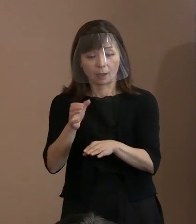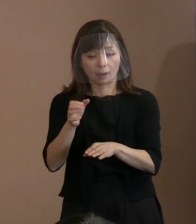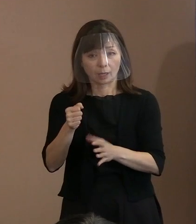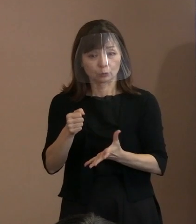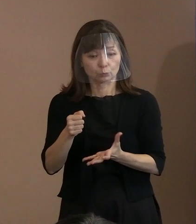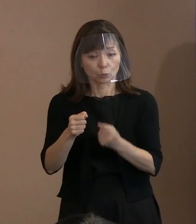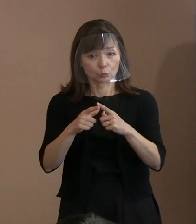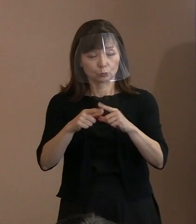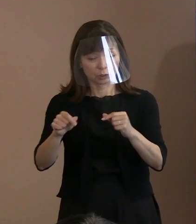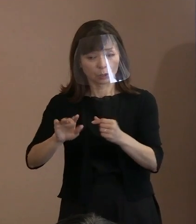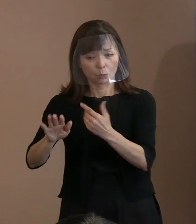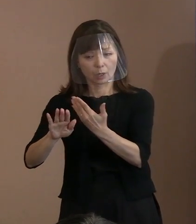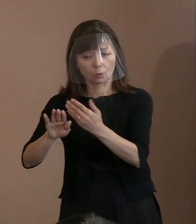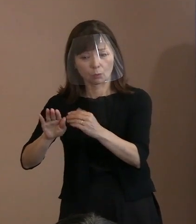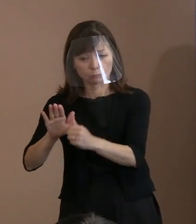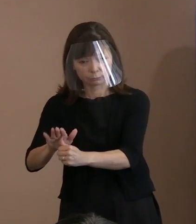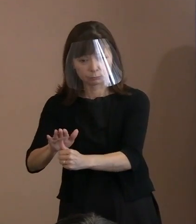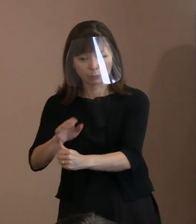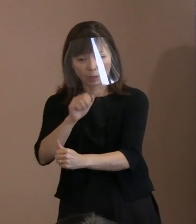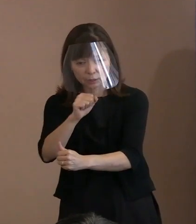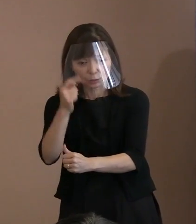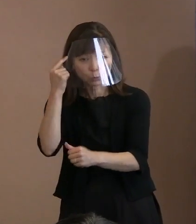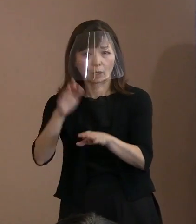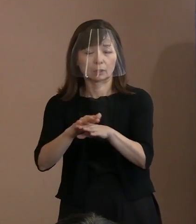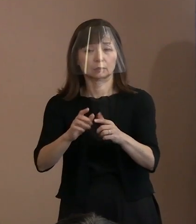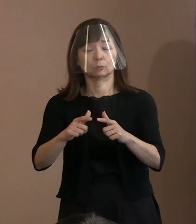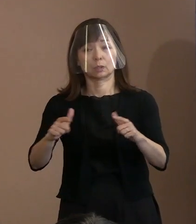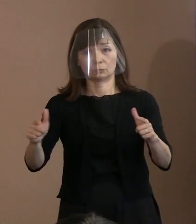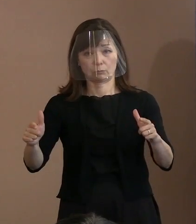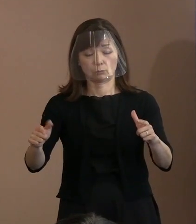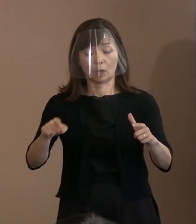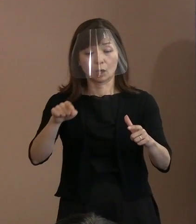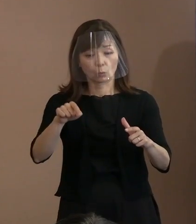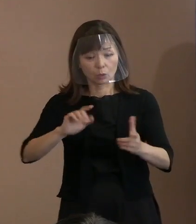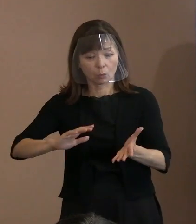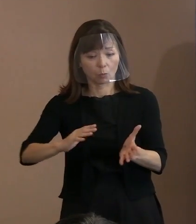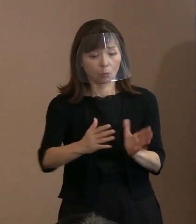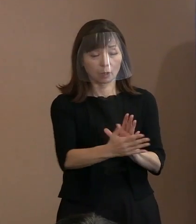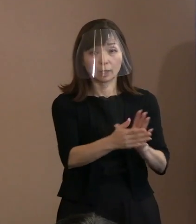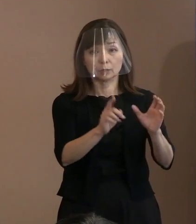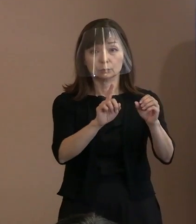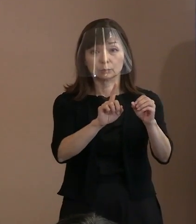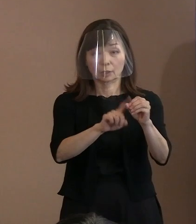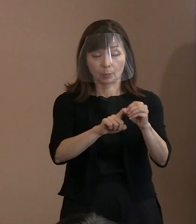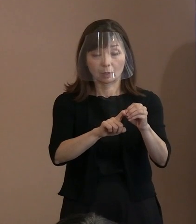こうした流れを変えるためにも､ 今年の平和宣言は例年以上に